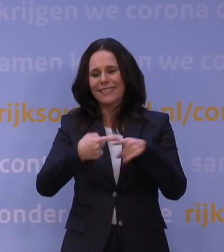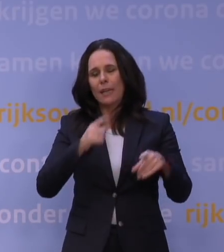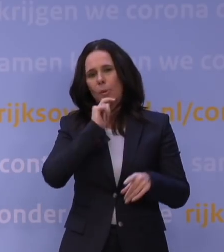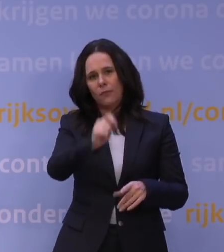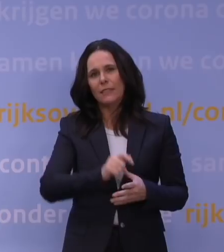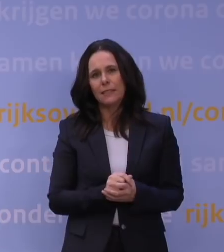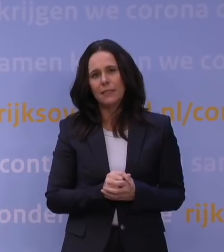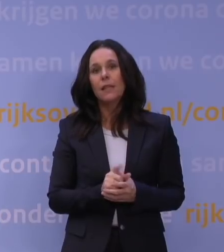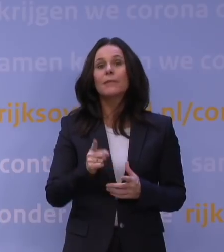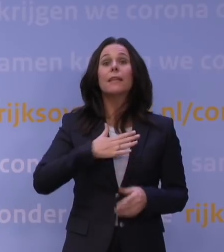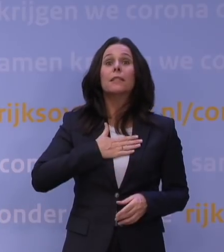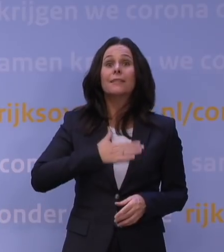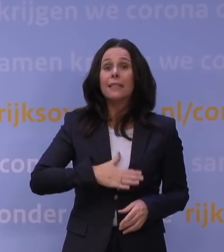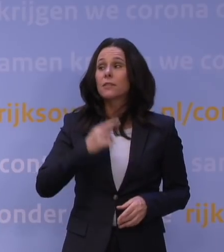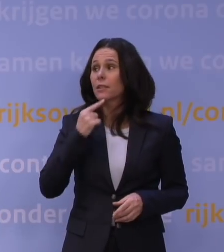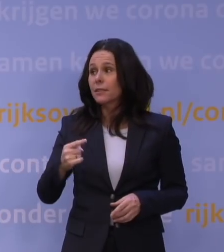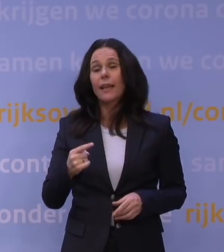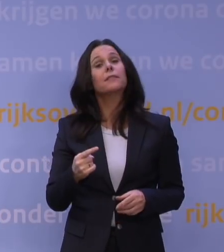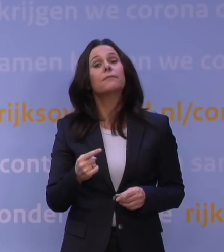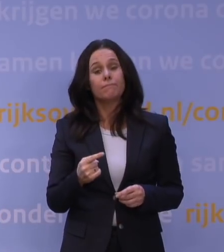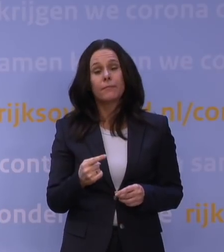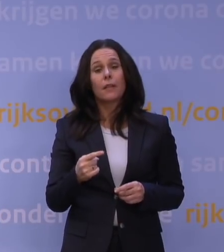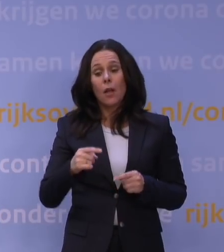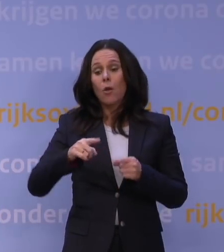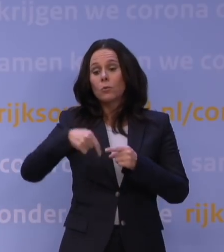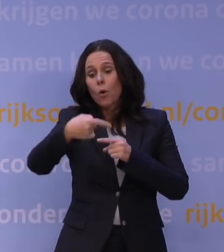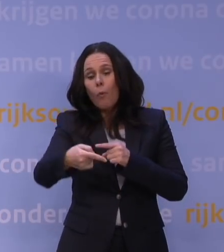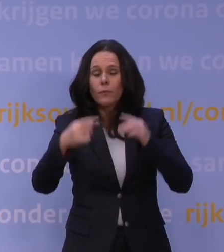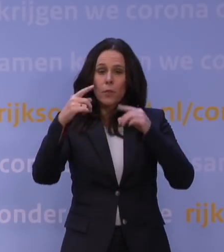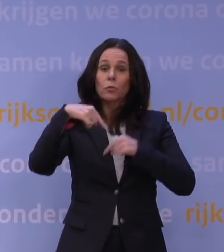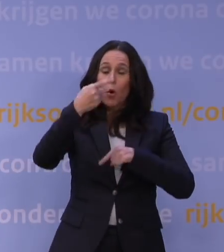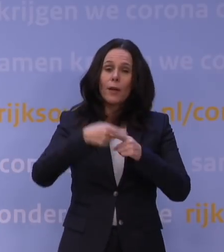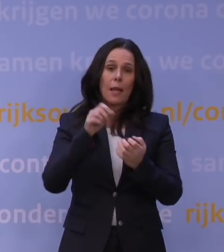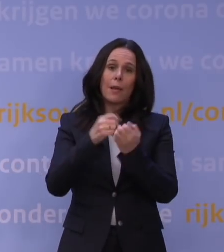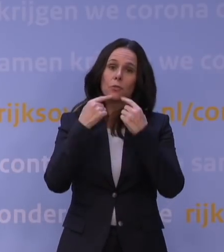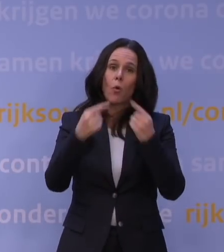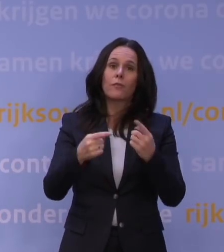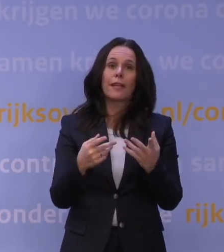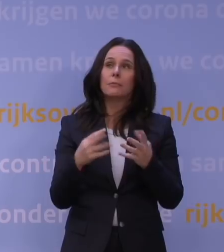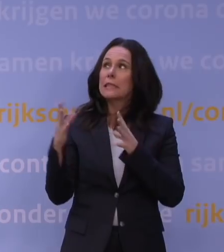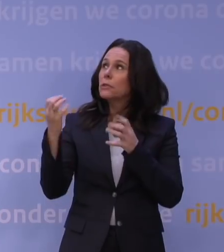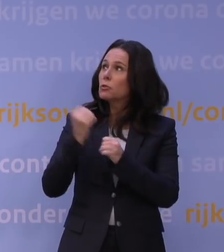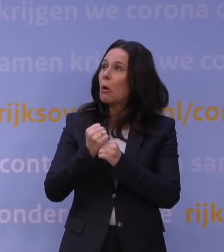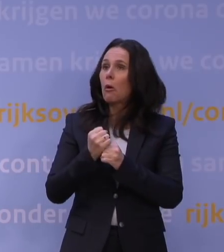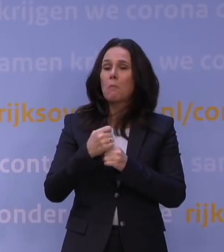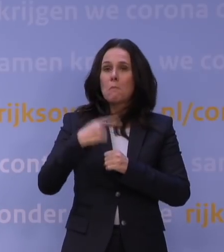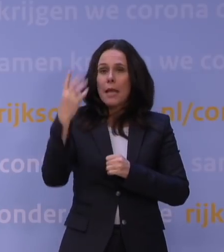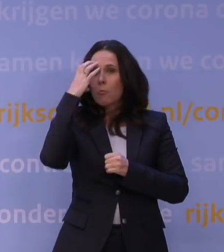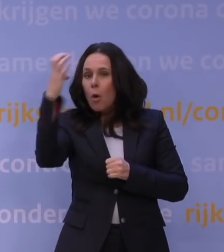Waardoor wij ook dinsdag gezegd hebben: Wij zullen Nederland bijpraten dat er een mogelijk donkere wolk boven de toch al ellende van corona hangt.